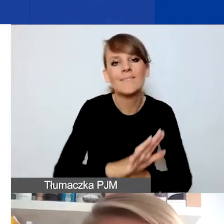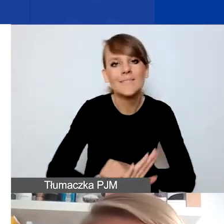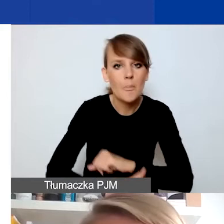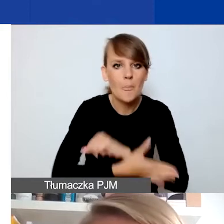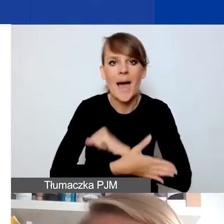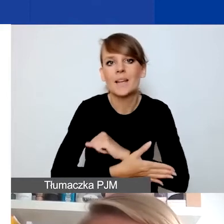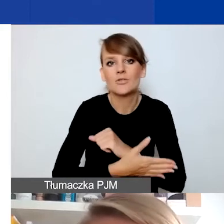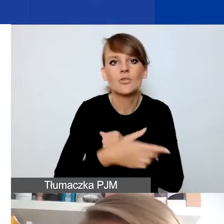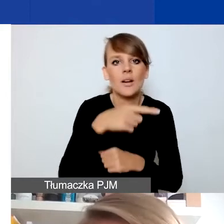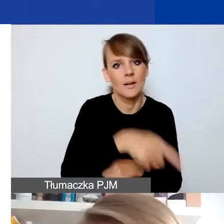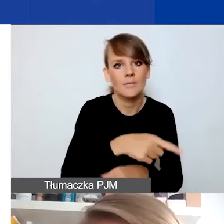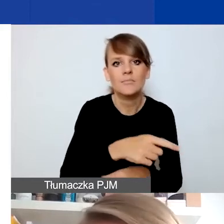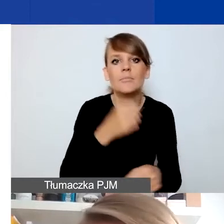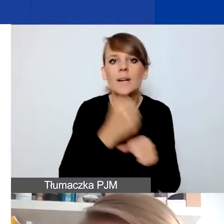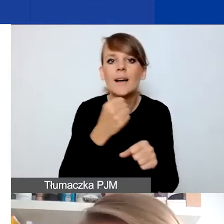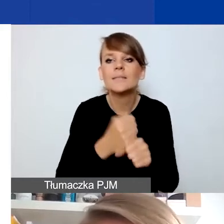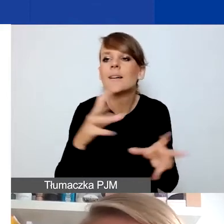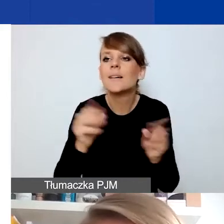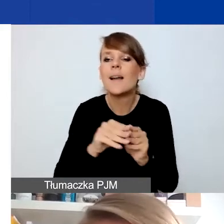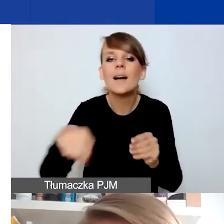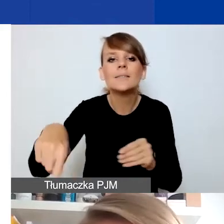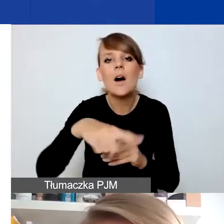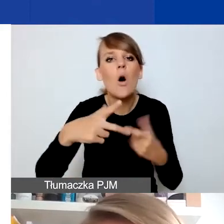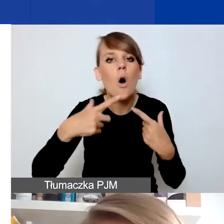pracy z odbiorcami i odbiorczyniami, konkretnymi osobami.